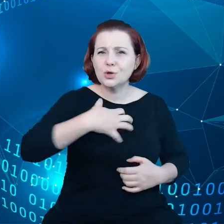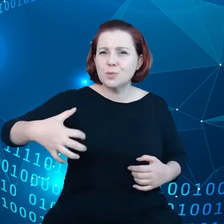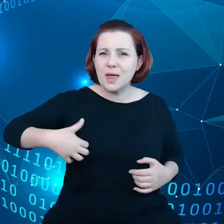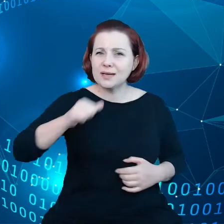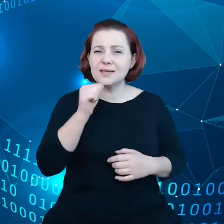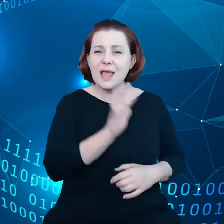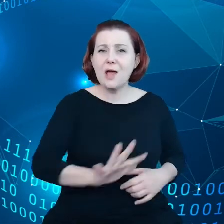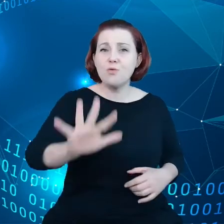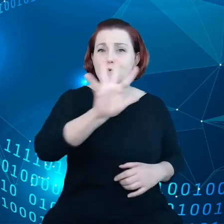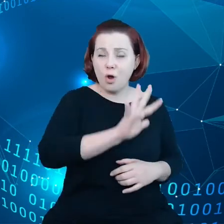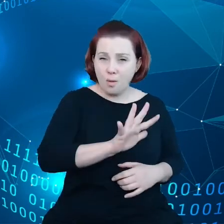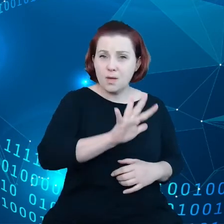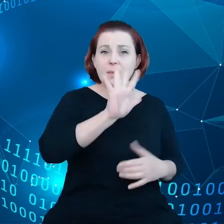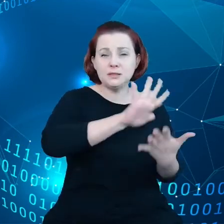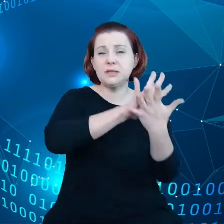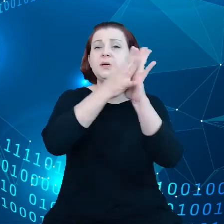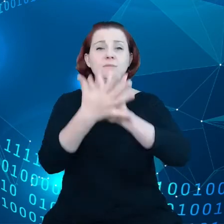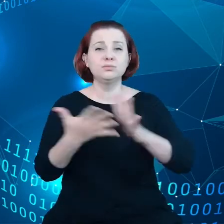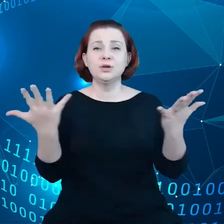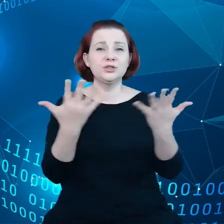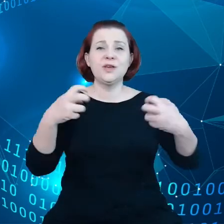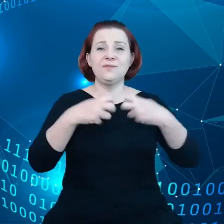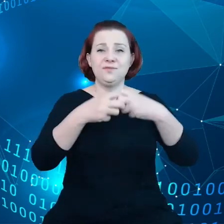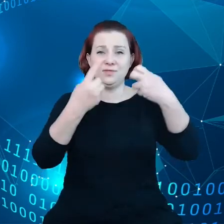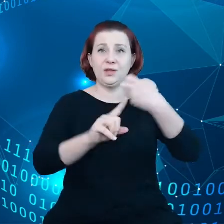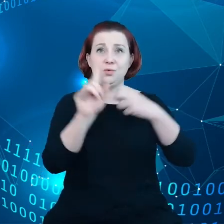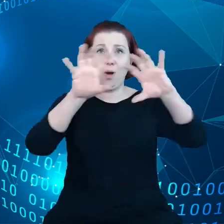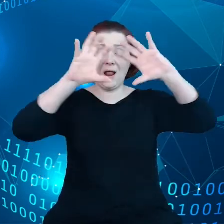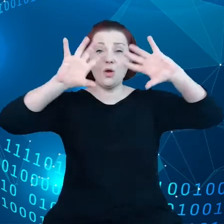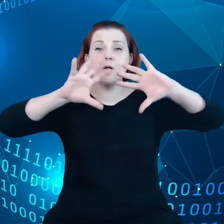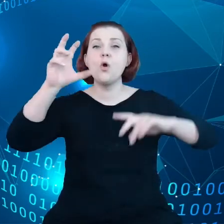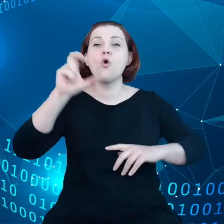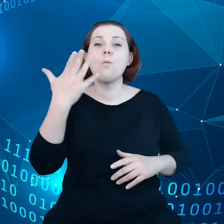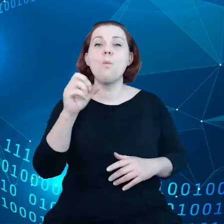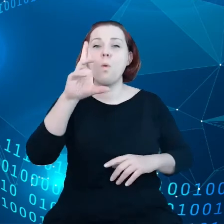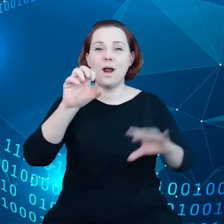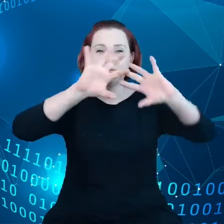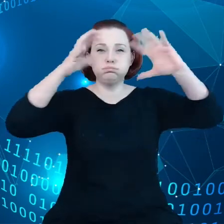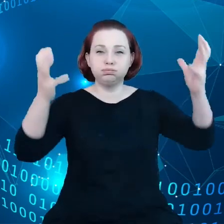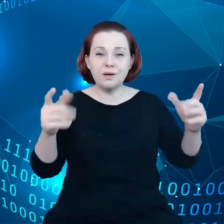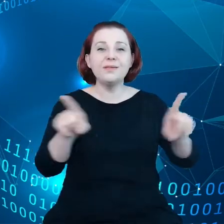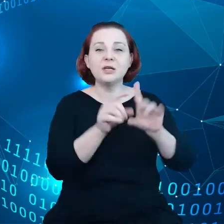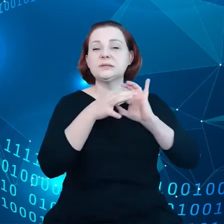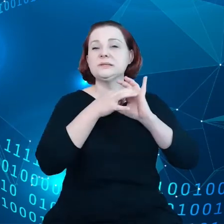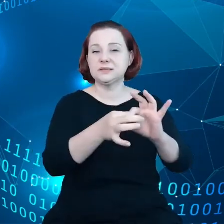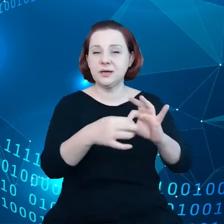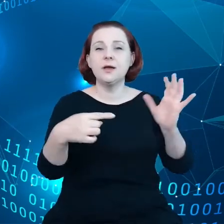przejdzie na dane w chmurze, a także wdroży polityki dotyczące Big Data i temu podobne.